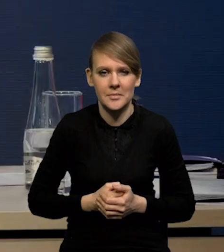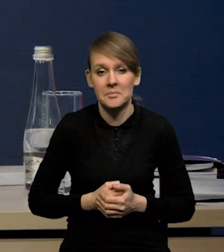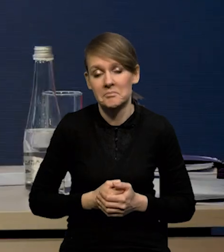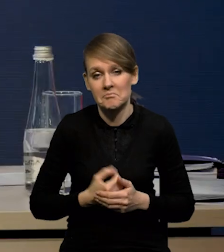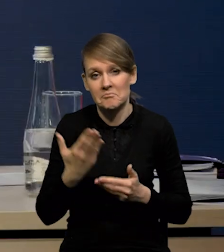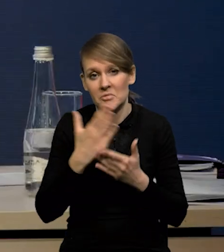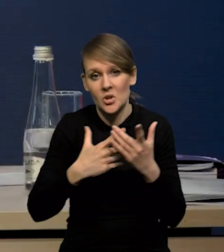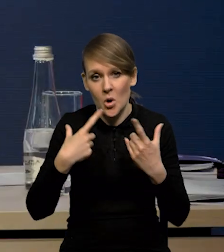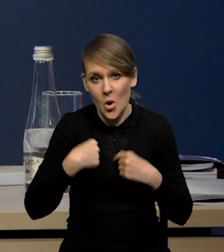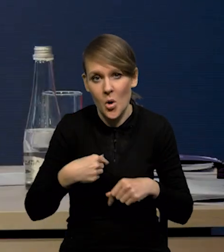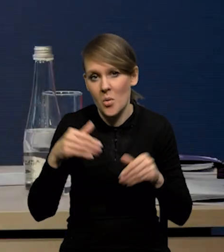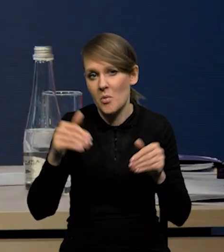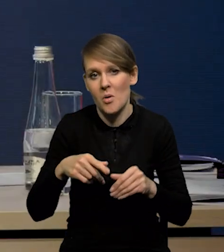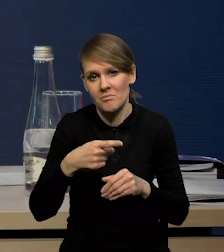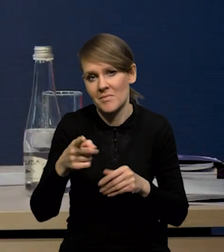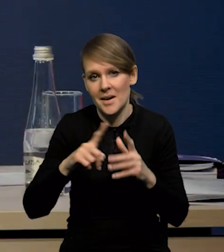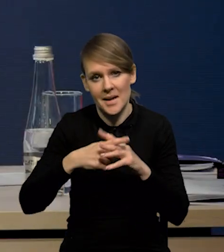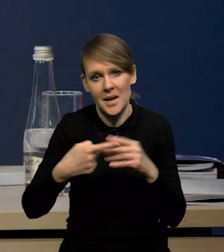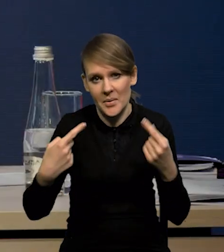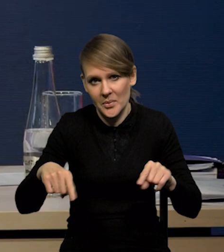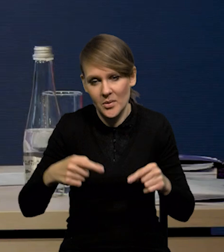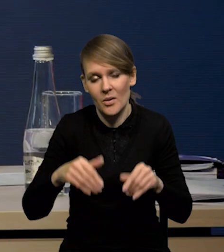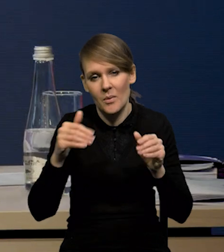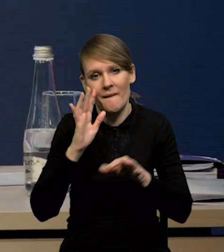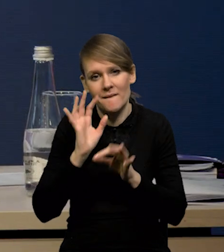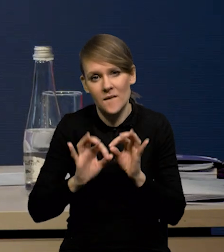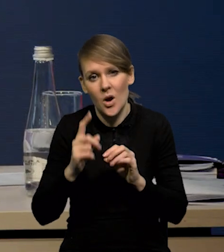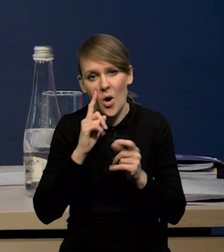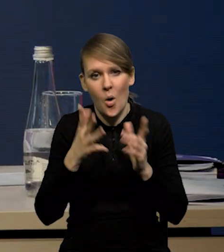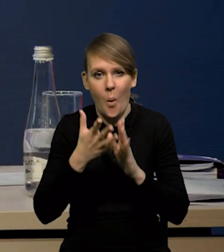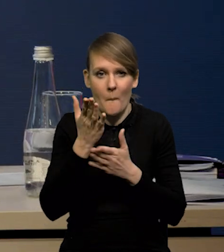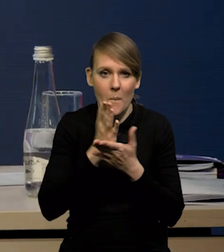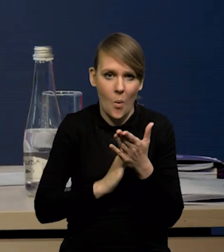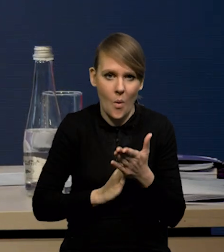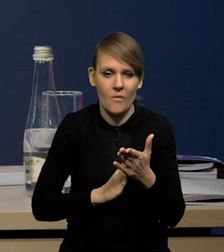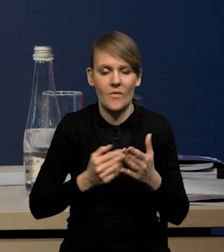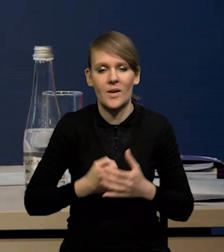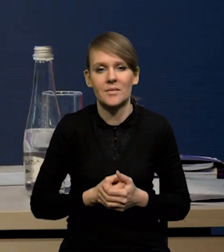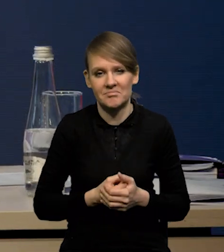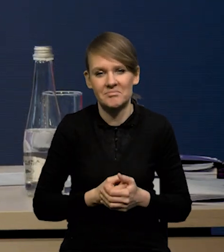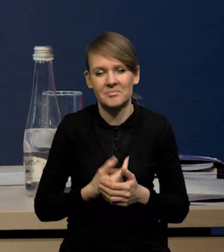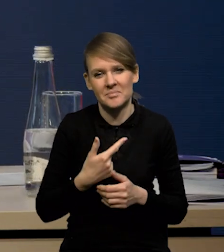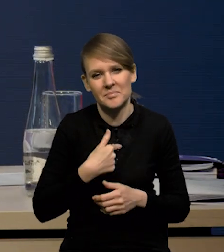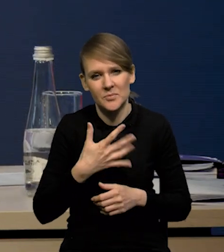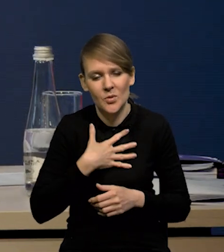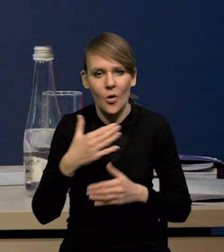Pewnie jest część osób, która się też nie rejestrowała. Można szacować, że to jest gdzieś około połowa tej liczby. Także jest tak, że spodziewamy się,